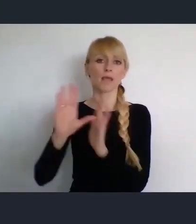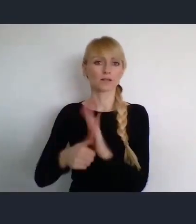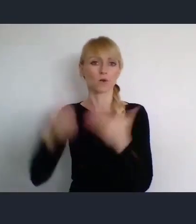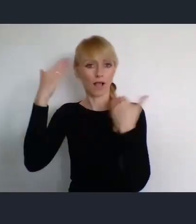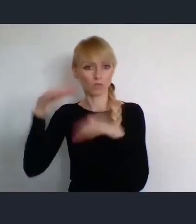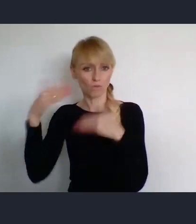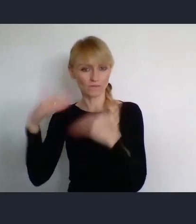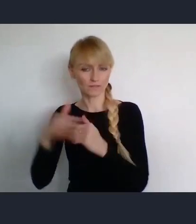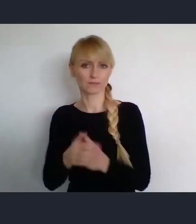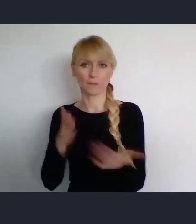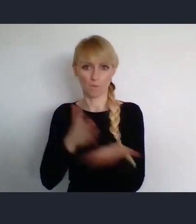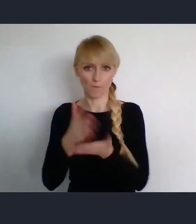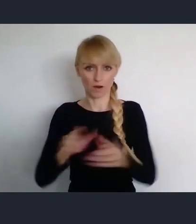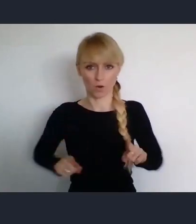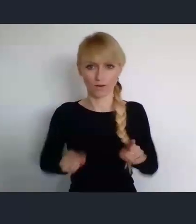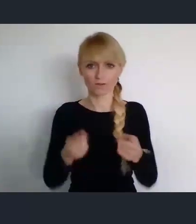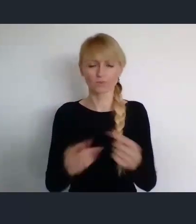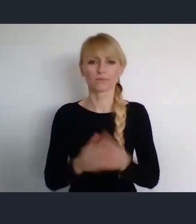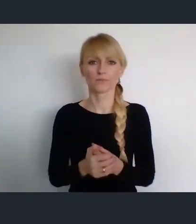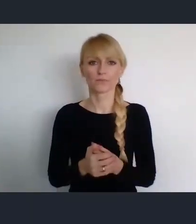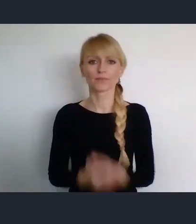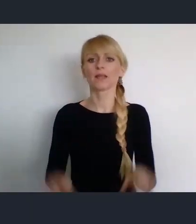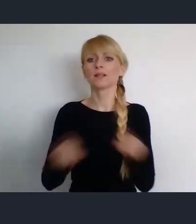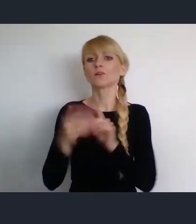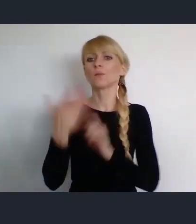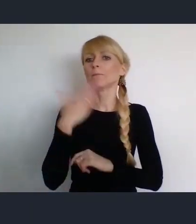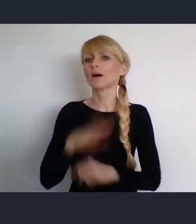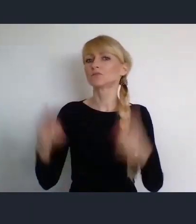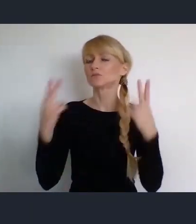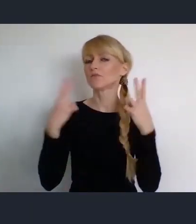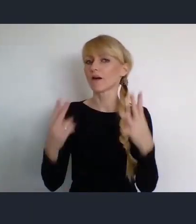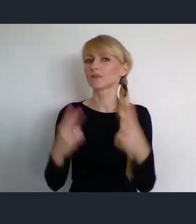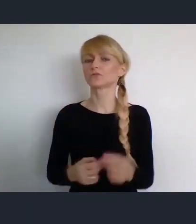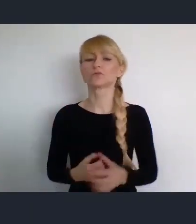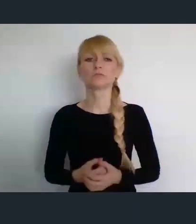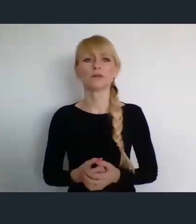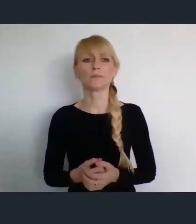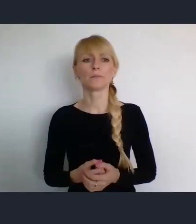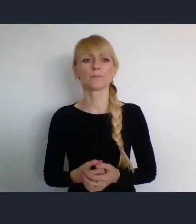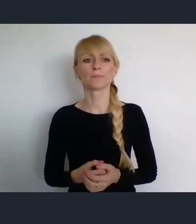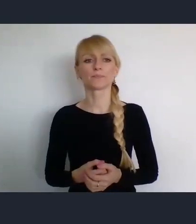Niezwykle ważnym naszym partnerem, w Światowym Forum Miast,